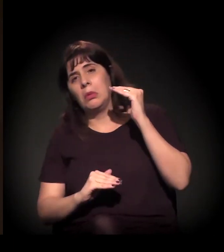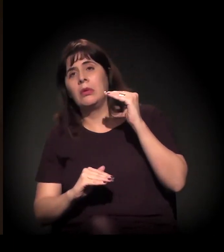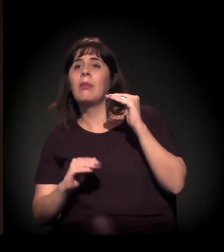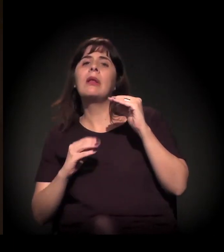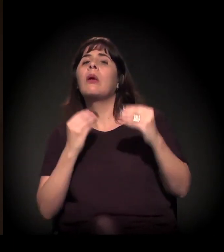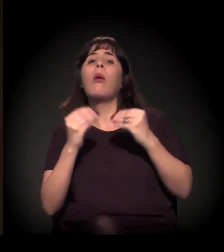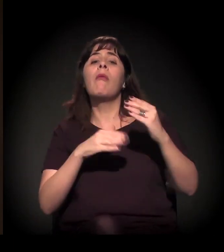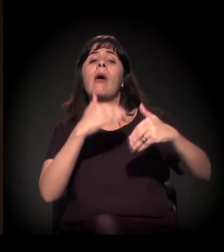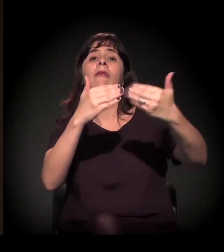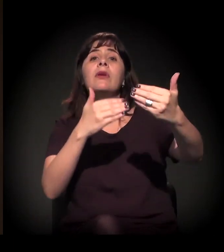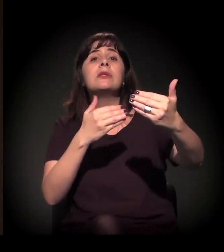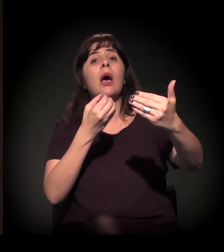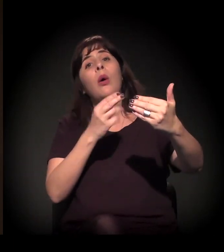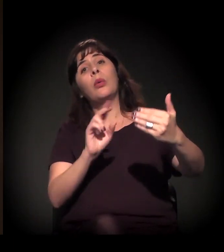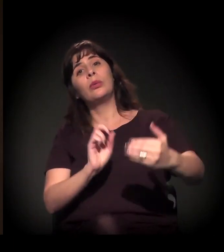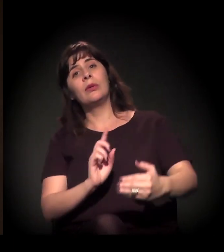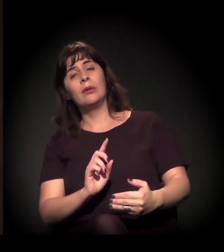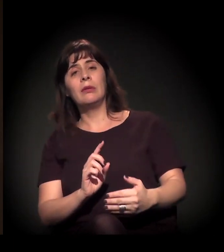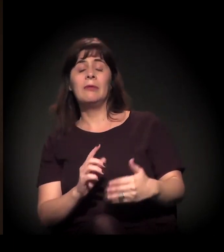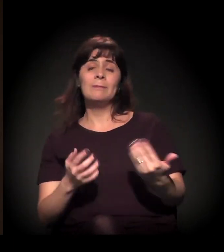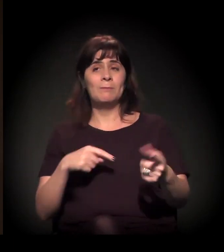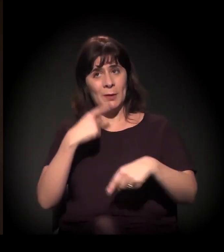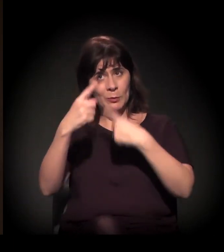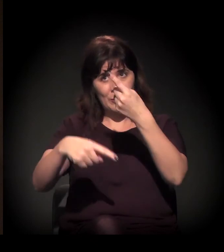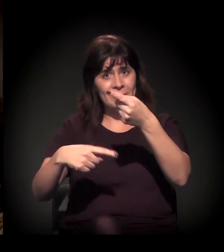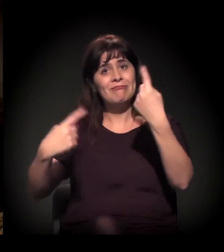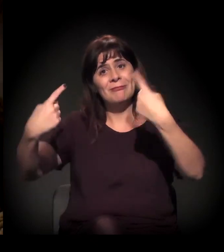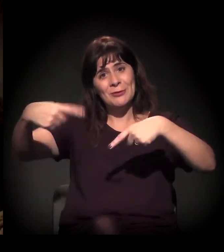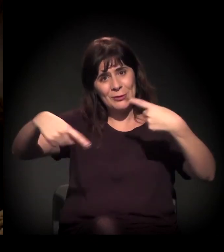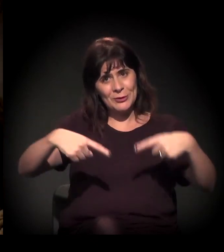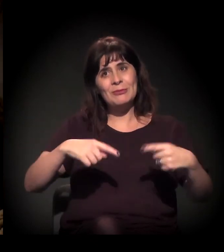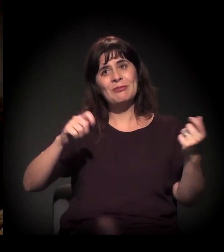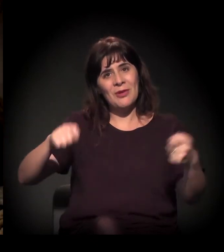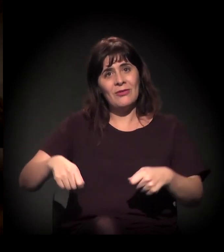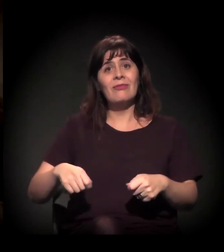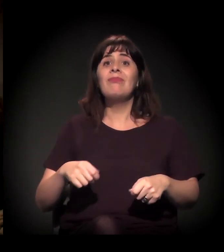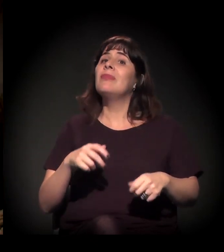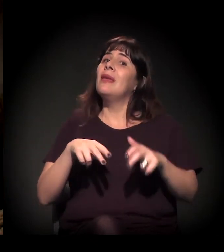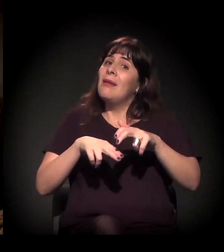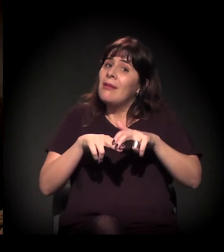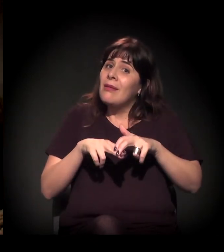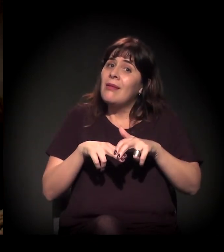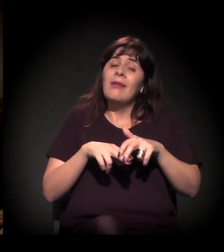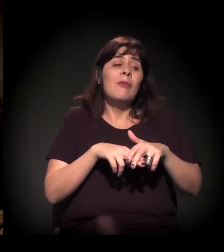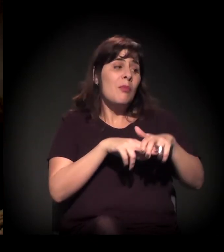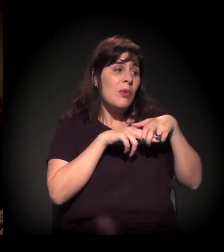a gente podia depois refletir melhor. Ano que vem vai ser um grande medidor disso também. Exatamente.